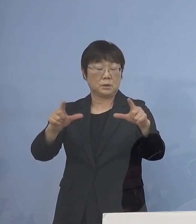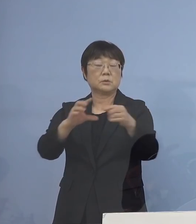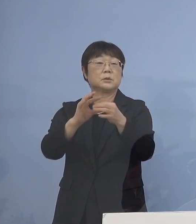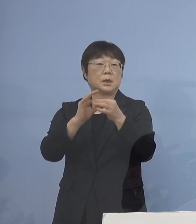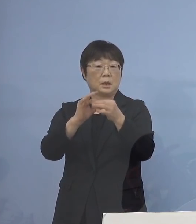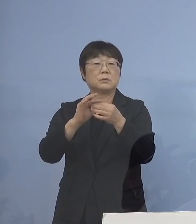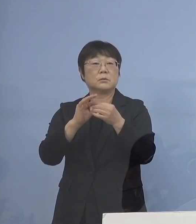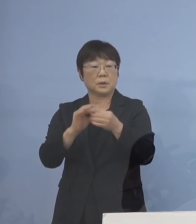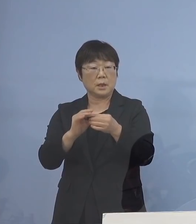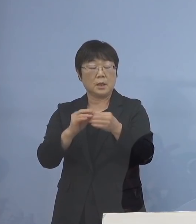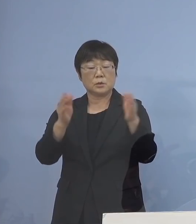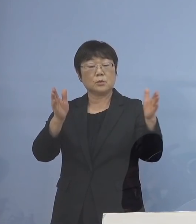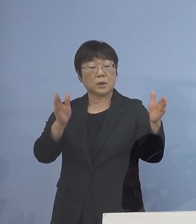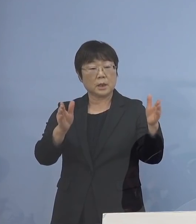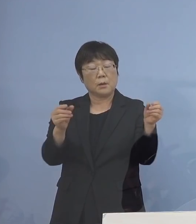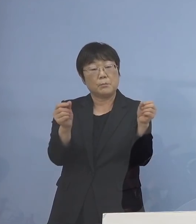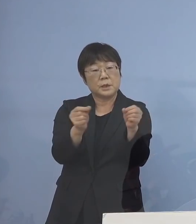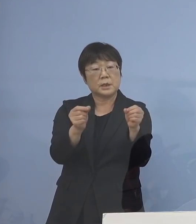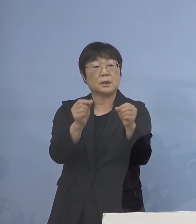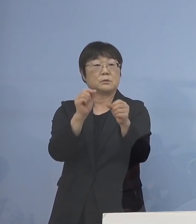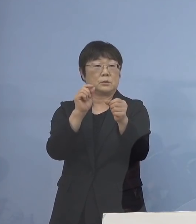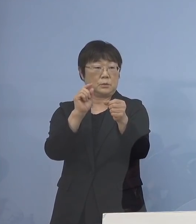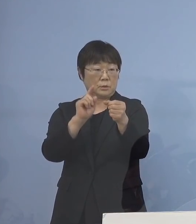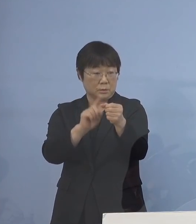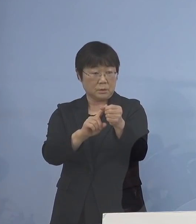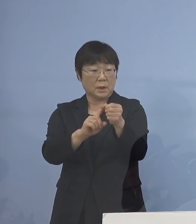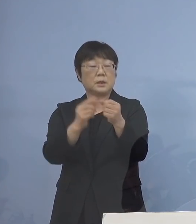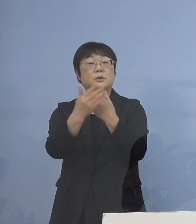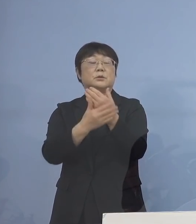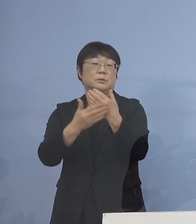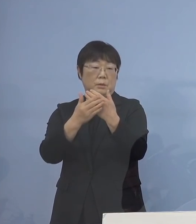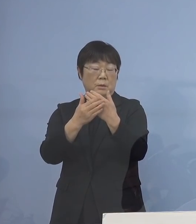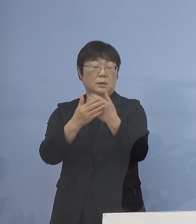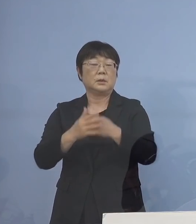やはりそこの期間を短くしていくことが 大変重要となってくると